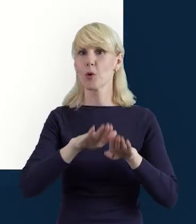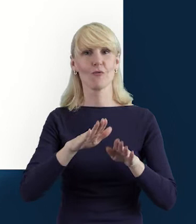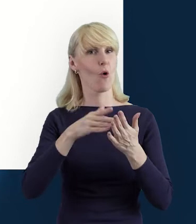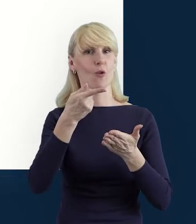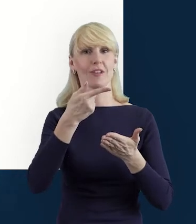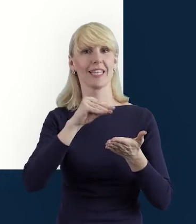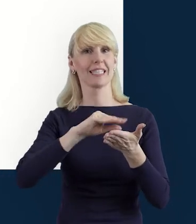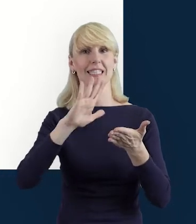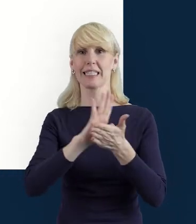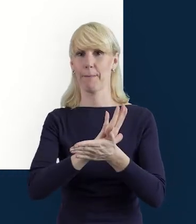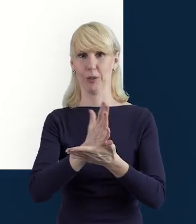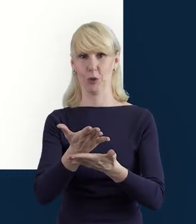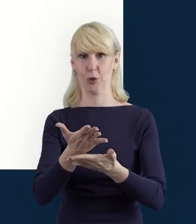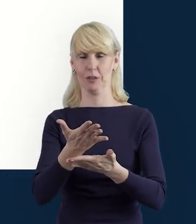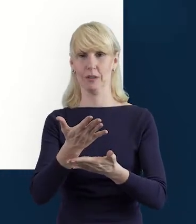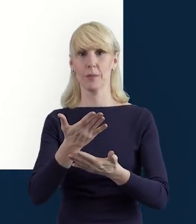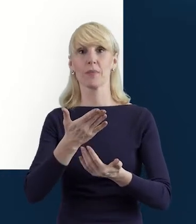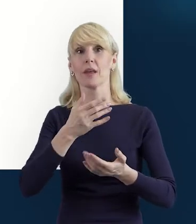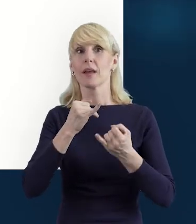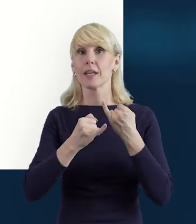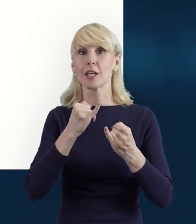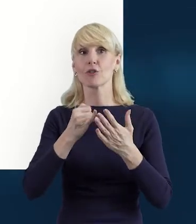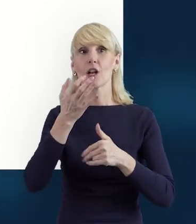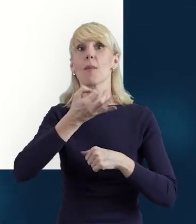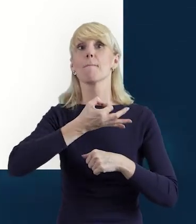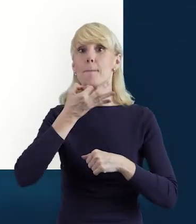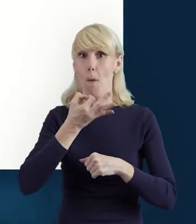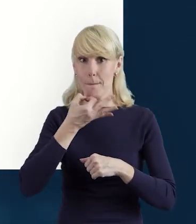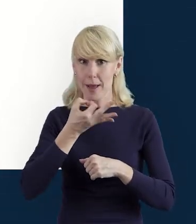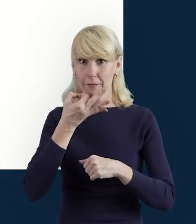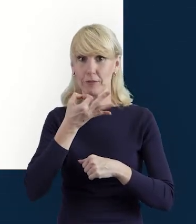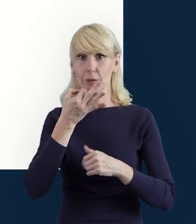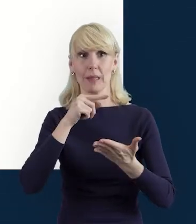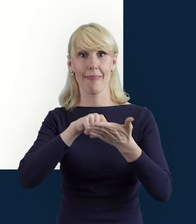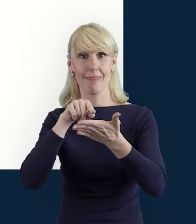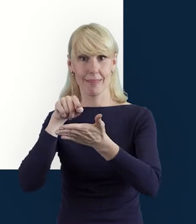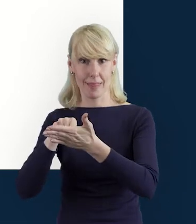Zapisanie danych będzie możliwe dopiero po skorygowaniu tych zapisów.